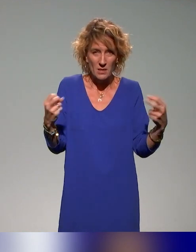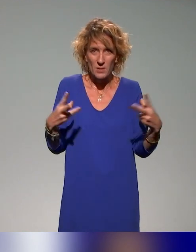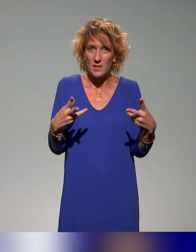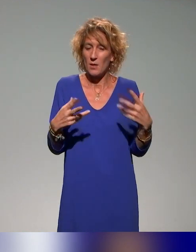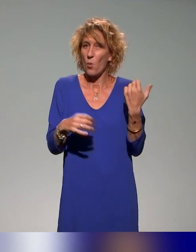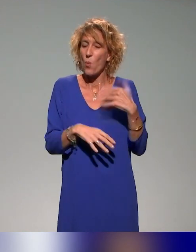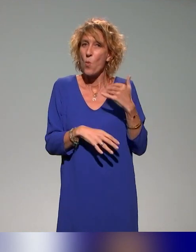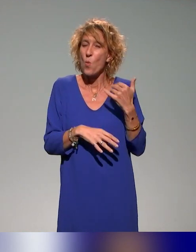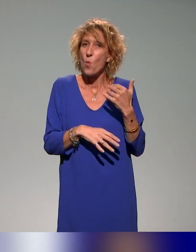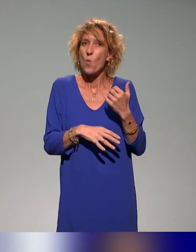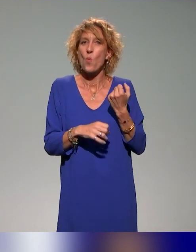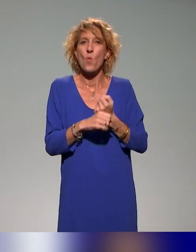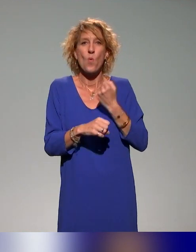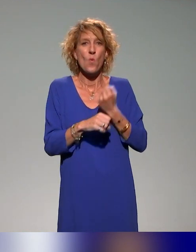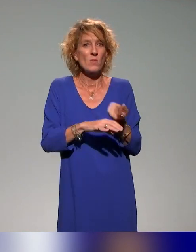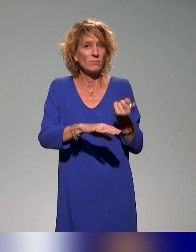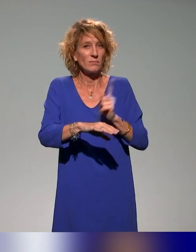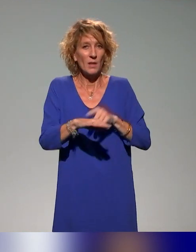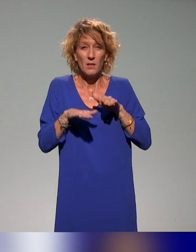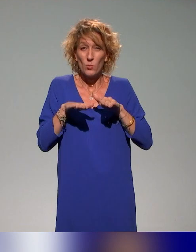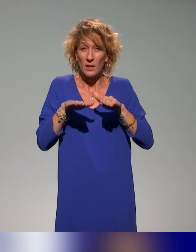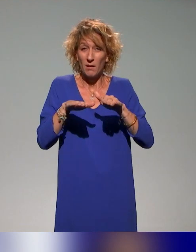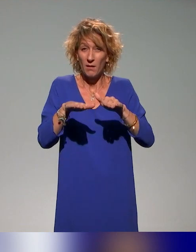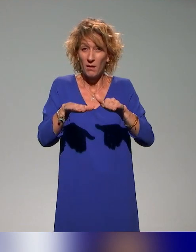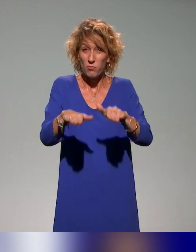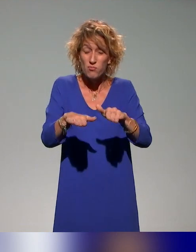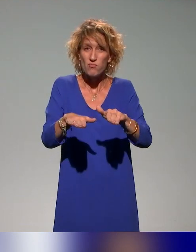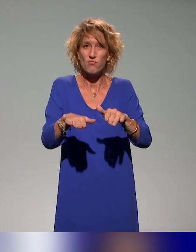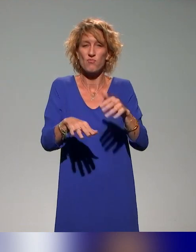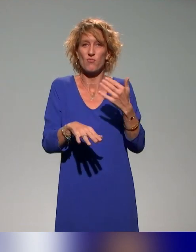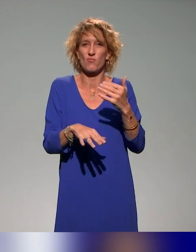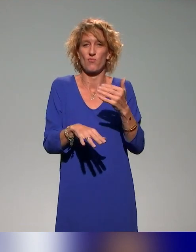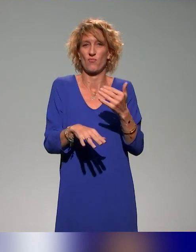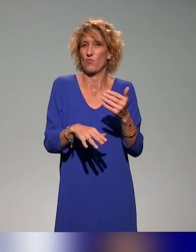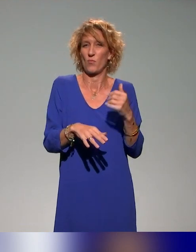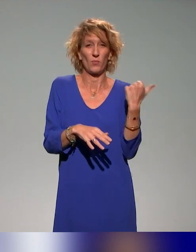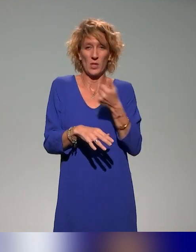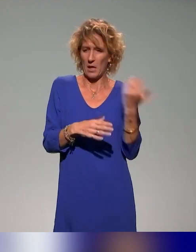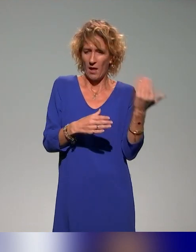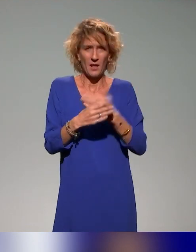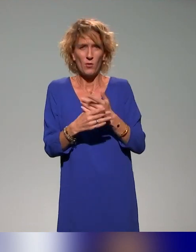travail que c'est d'interpréter à la volée, de traduire à la volée ou de sous-titrer à la volée nos interventions qui partent des fois un peu dans tous les sens.